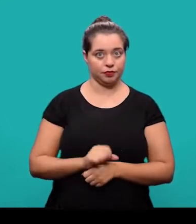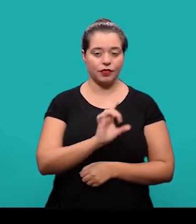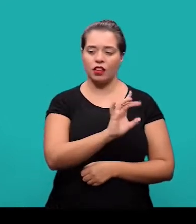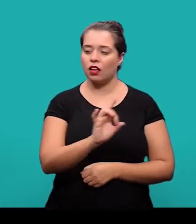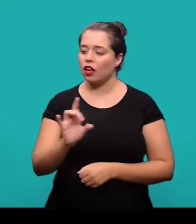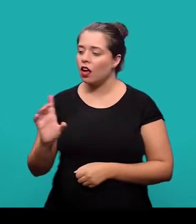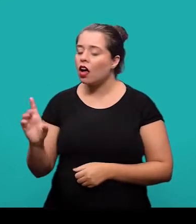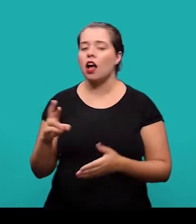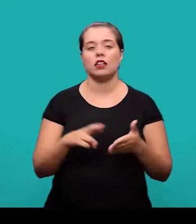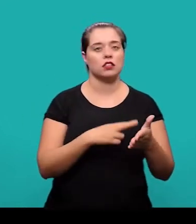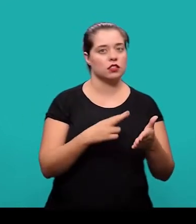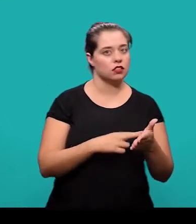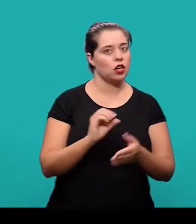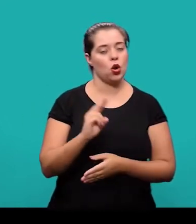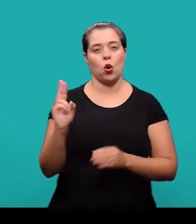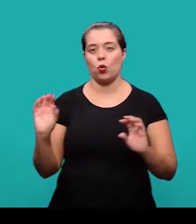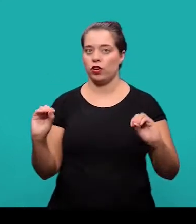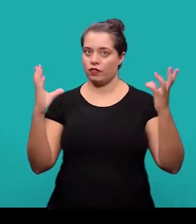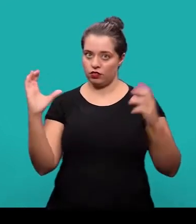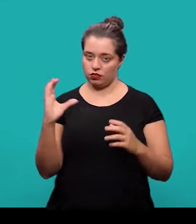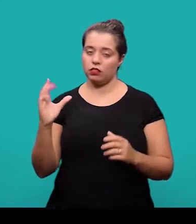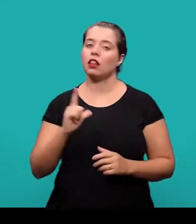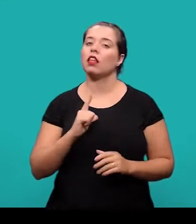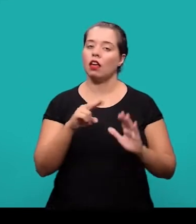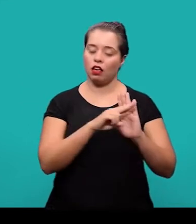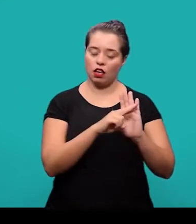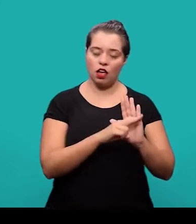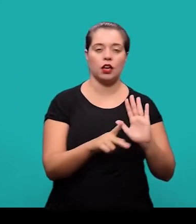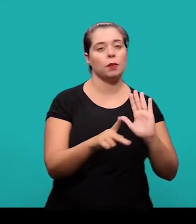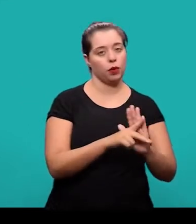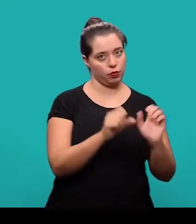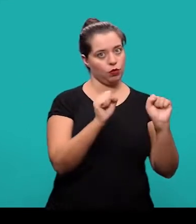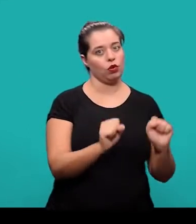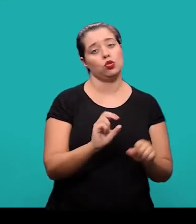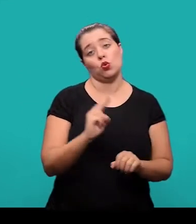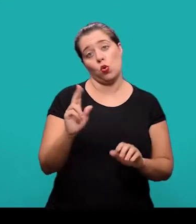Cada periódico ou evento científico pode estabelecer normas próprias ou adaptadas